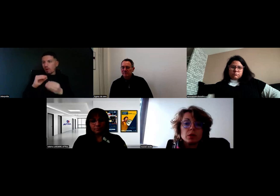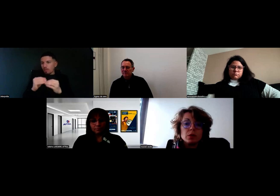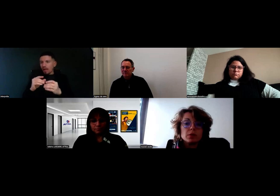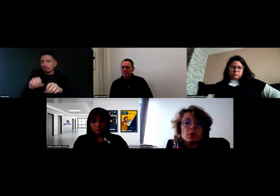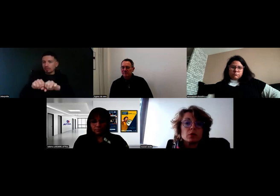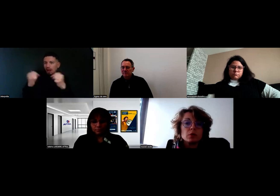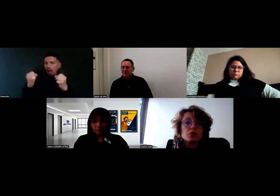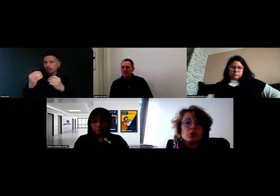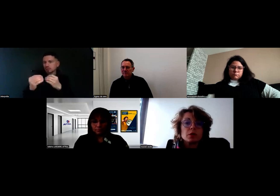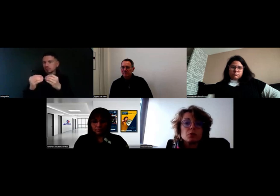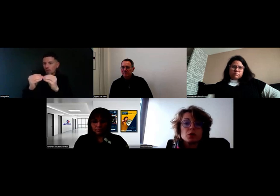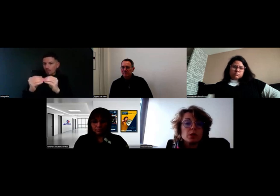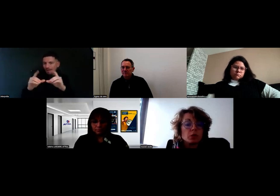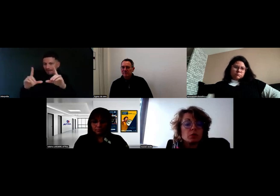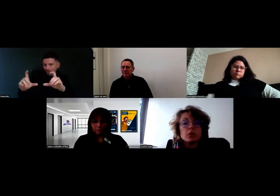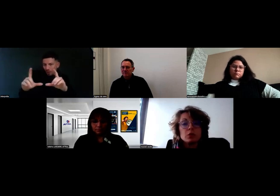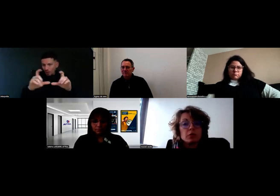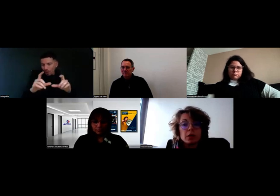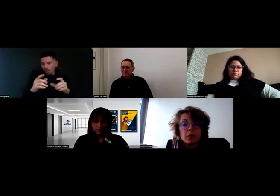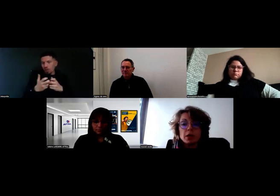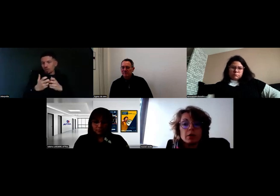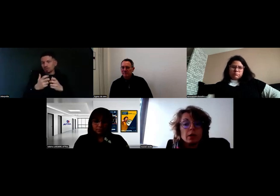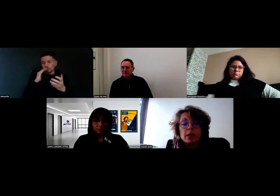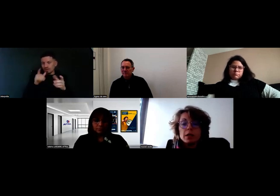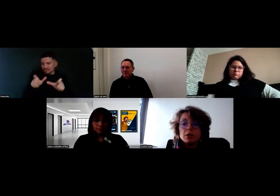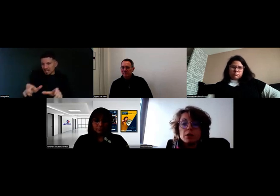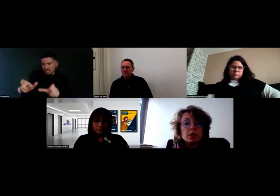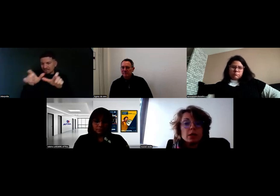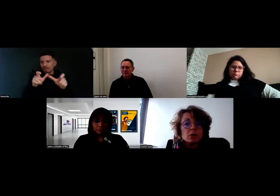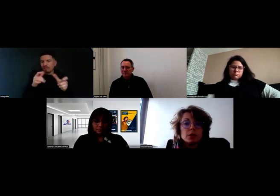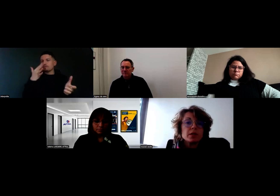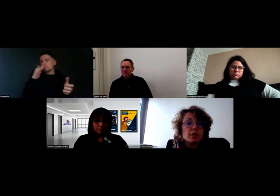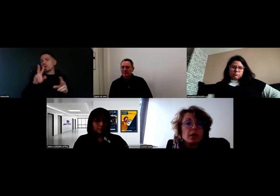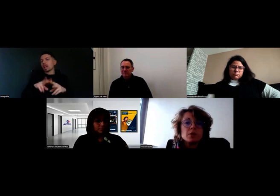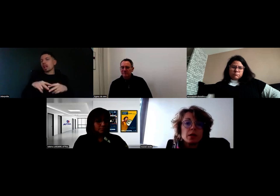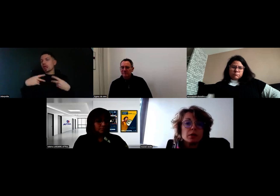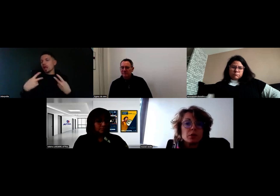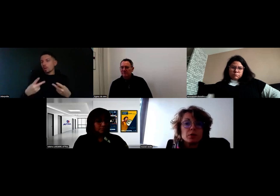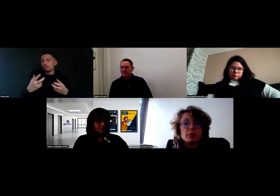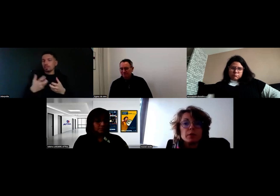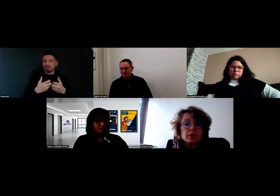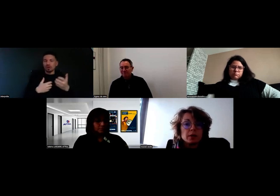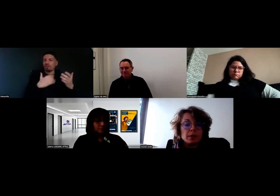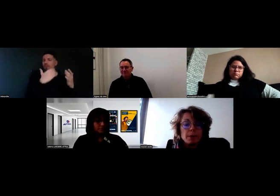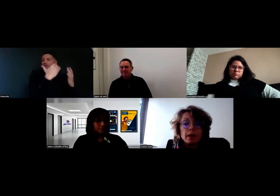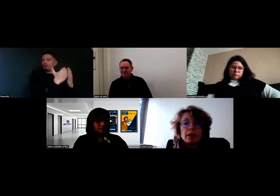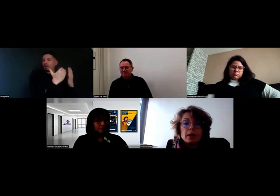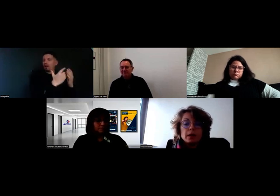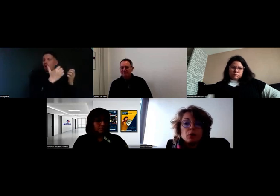c'est de livrer nos commandes chez nos clients, donc ils doivent vérifier, qu'il y a bien tant de colis de batavia ou de tomates, etc.